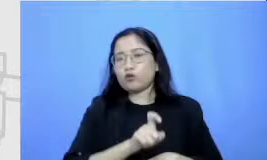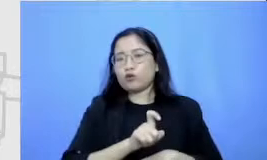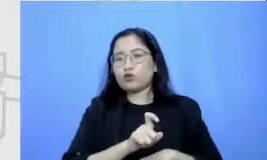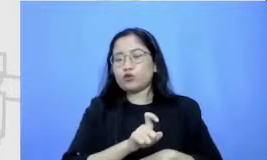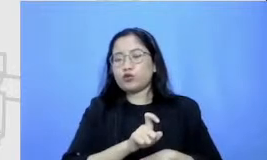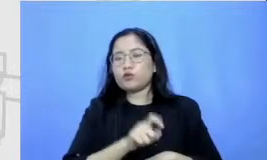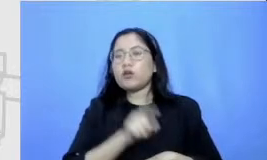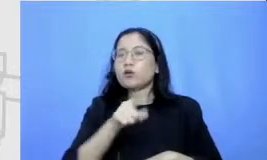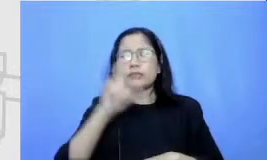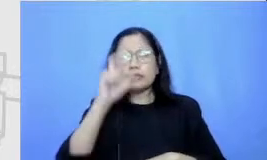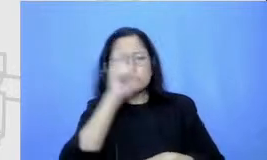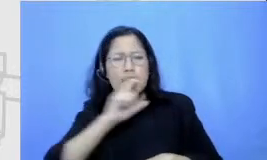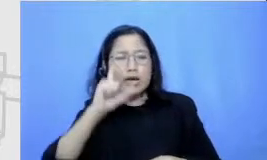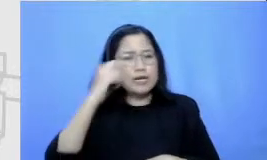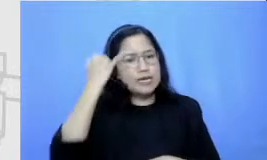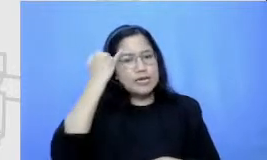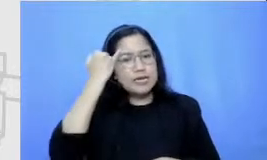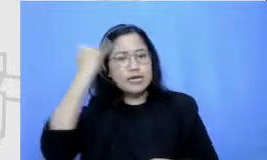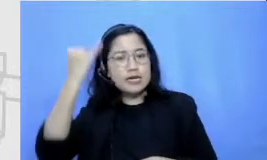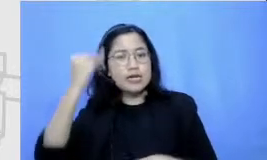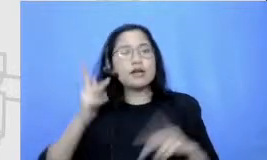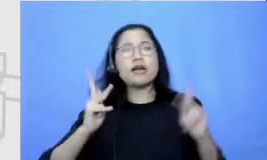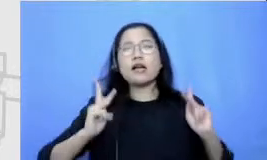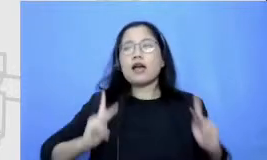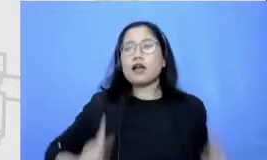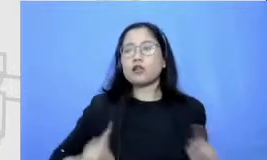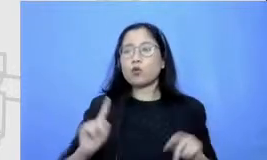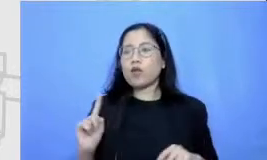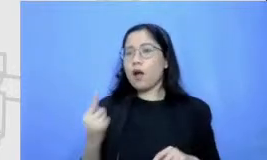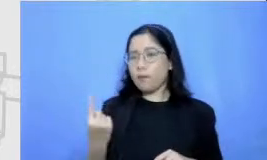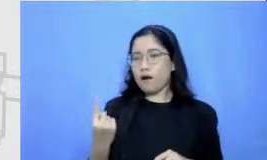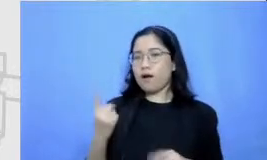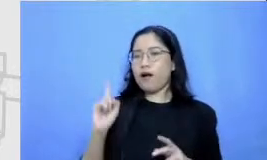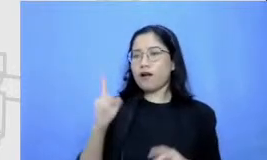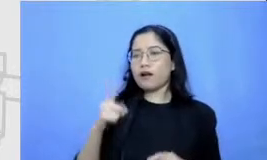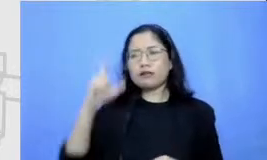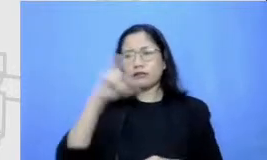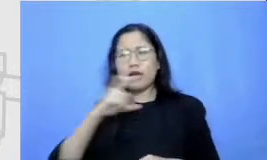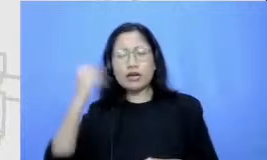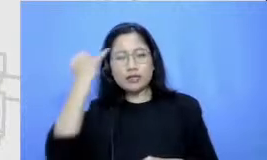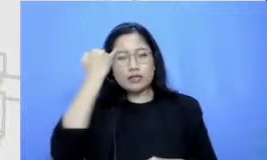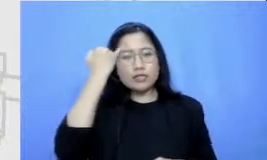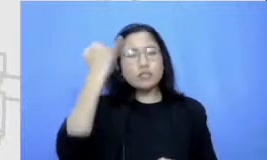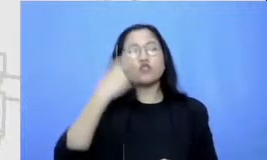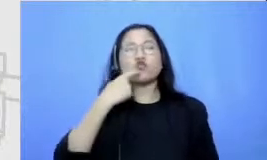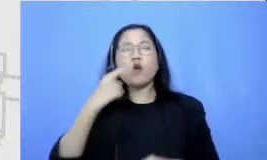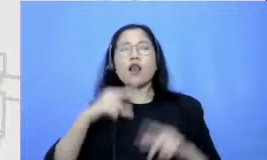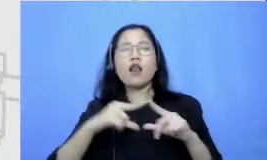tentang karakter utamanya mereka harus mencari ide tentang alur ceritanya rekam